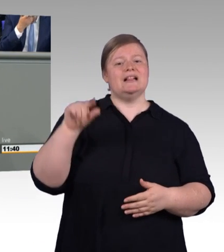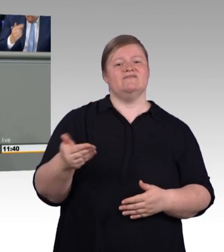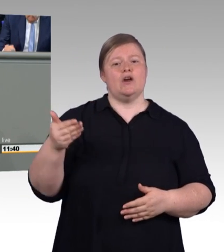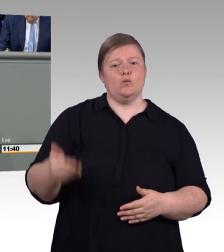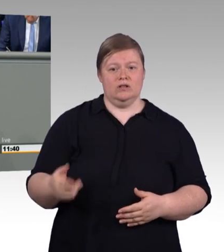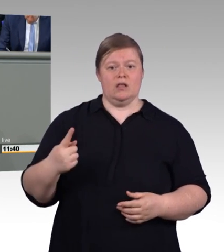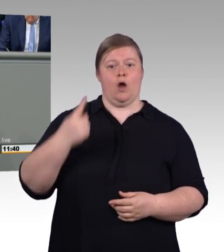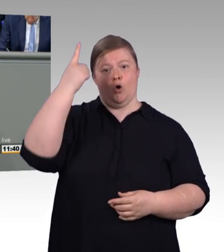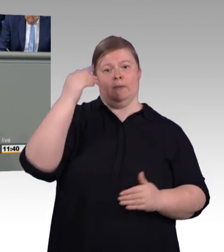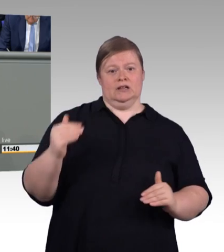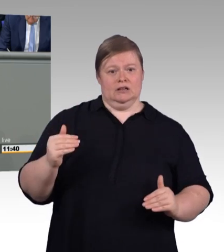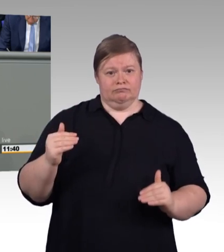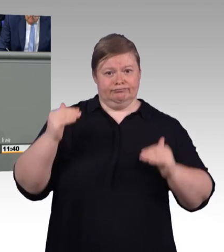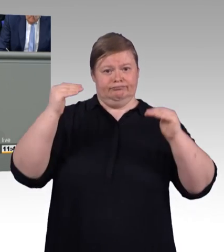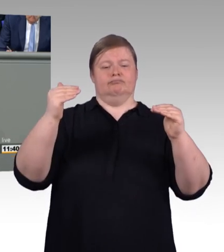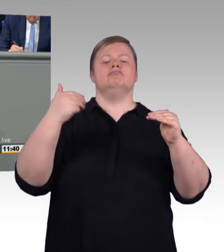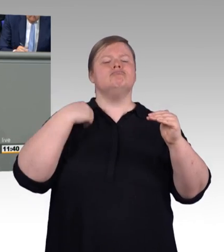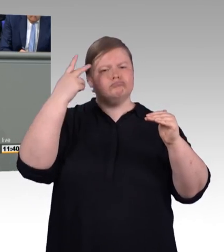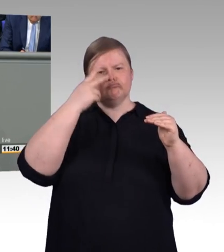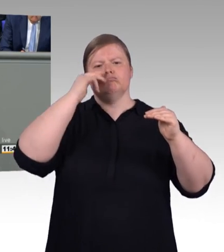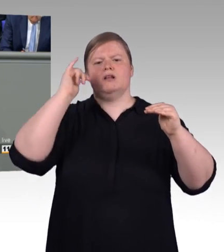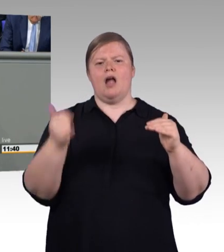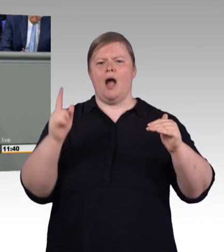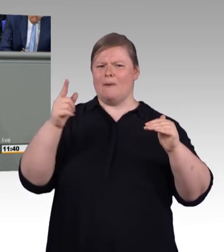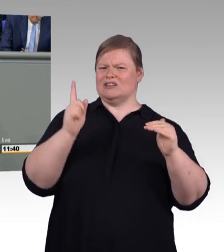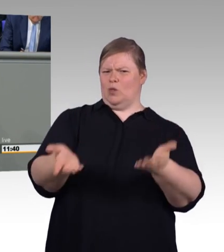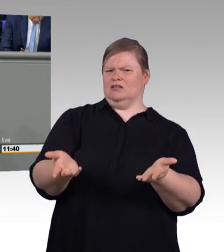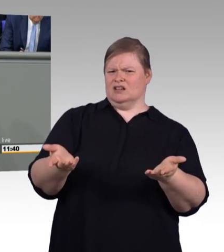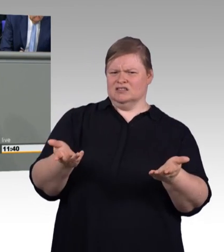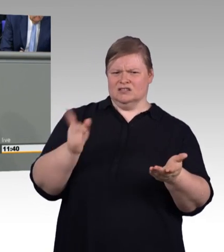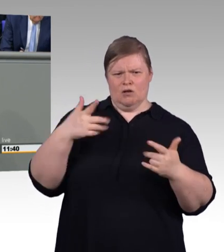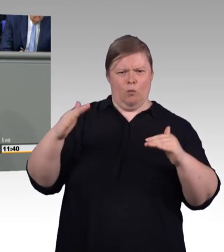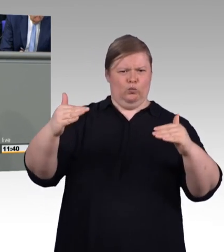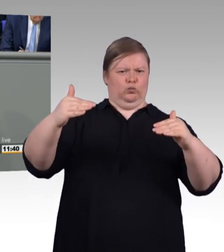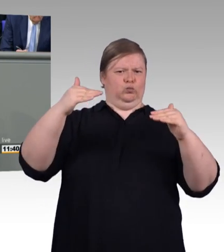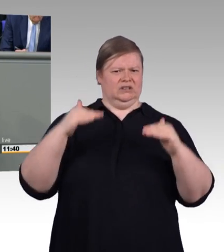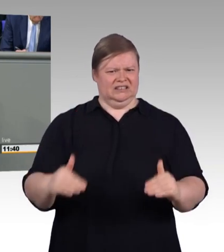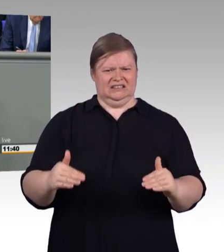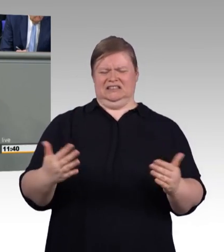der Stadt Schilda sich nicht besser ausdenken können. Sie begründen in den Erläuterungen